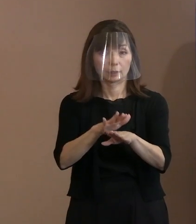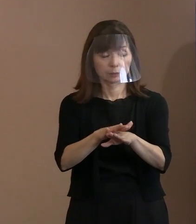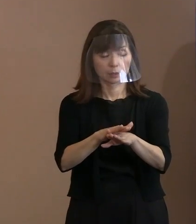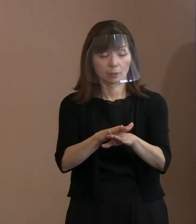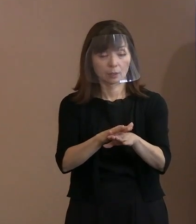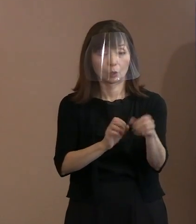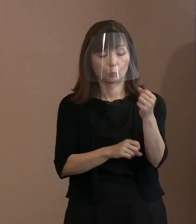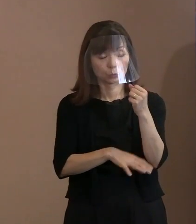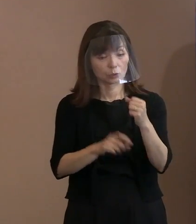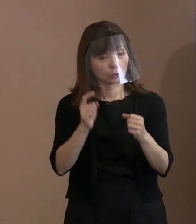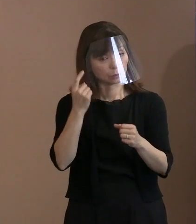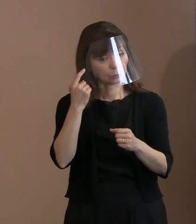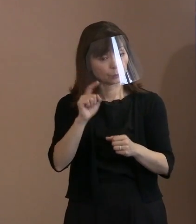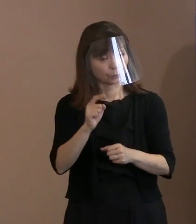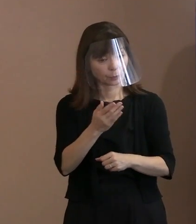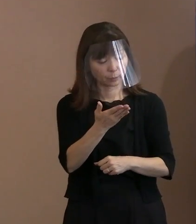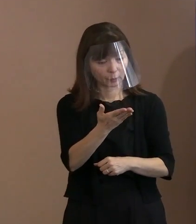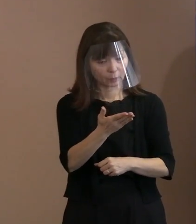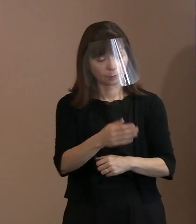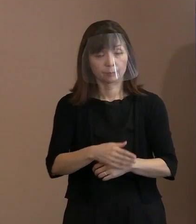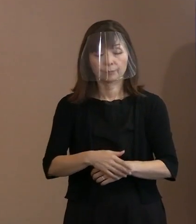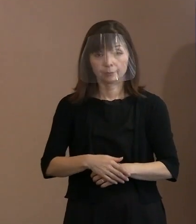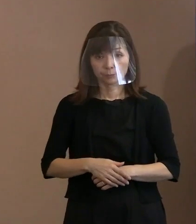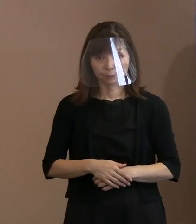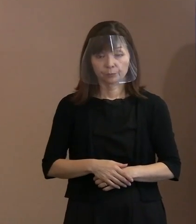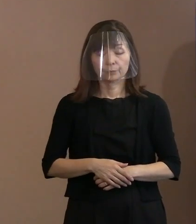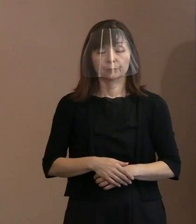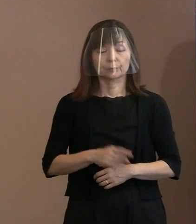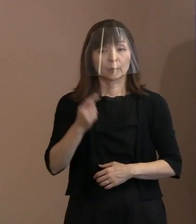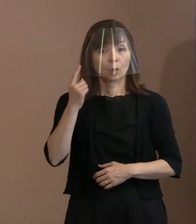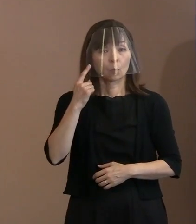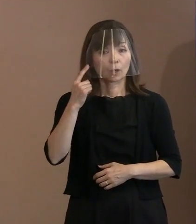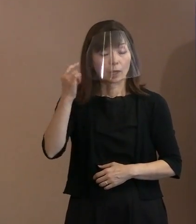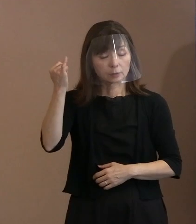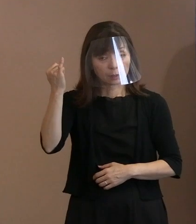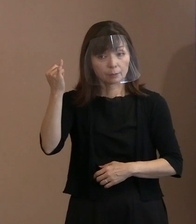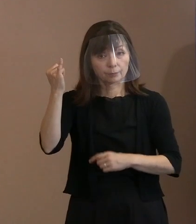(市長)今申し上げたとおり､ お母様が被爆したかどうかが